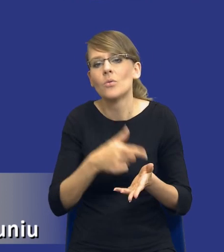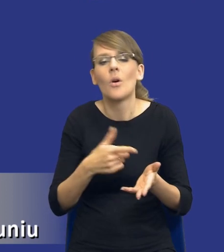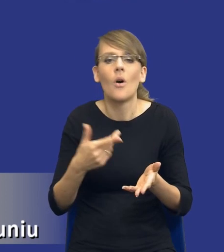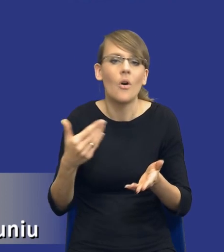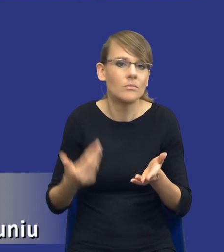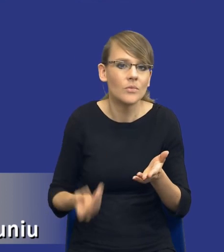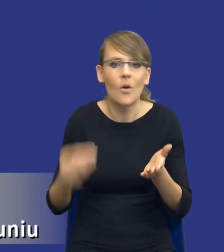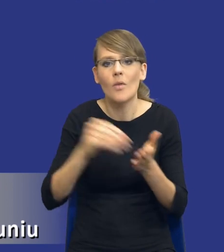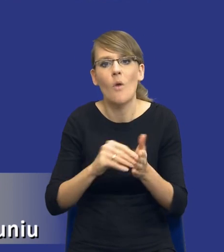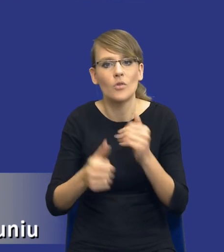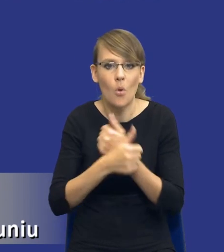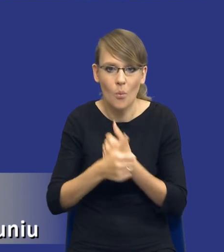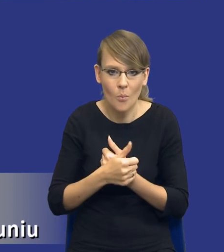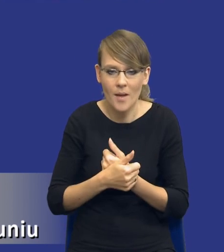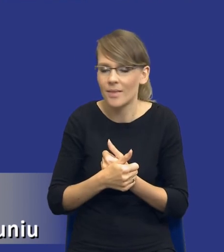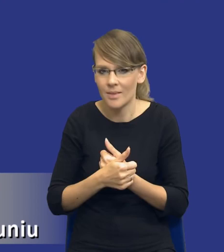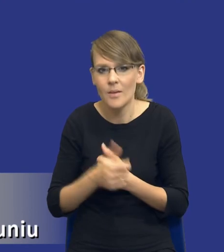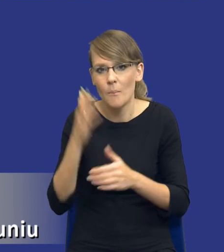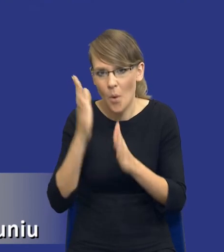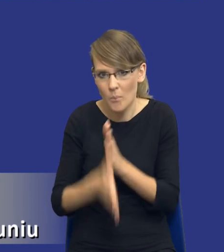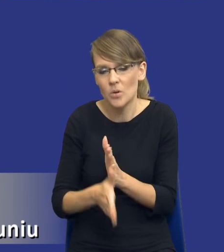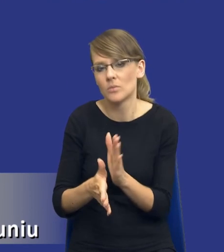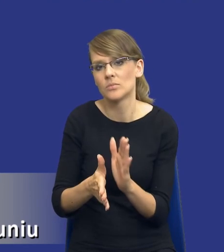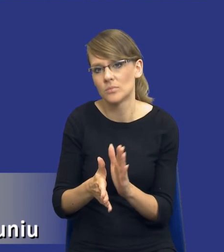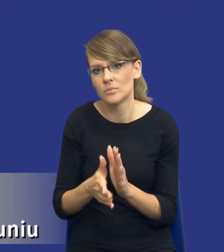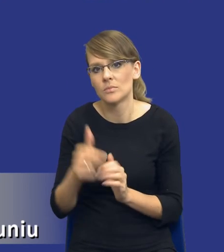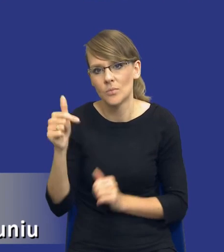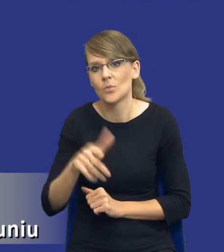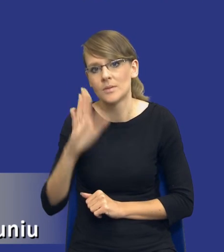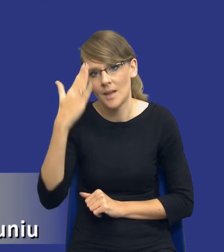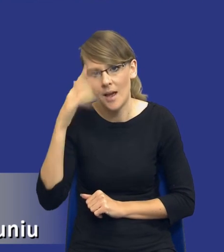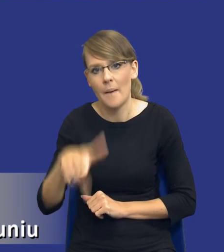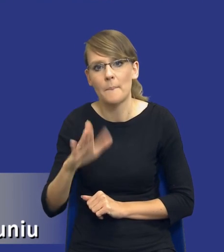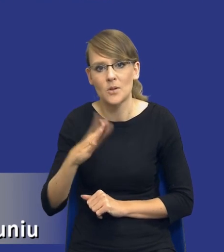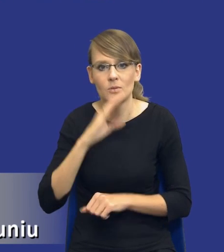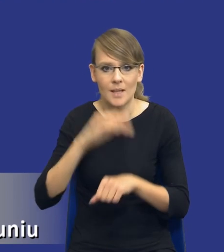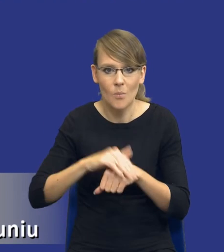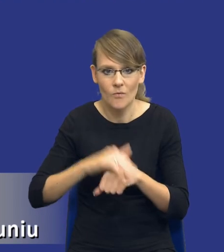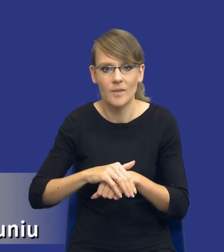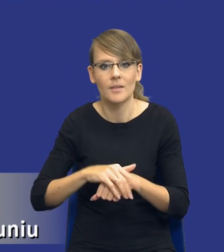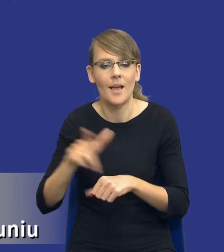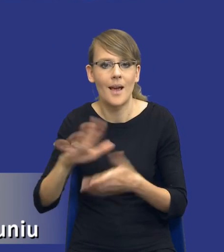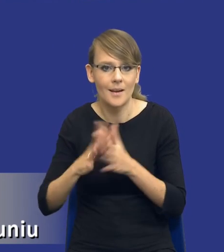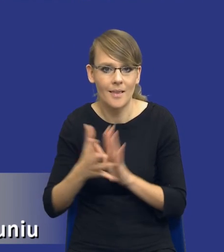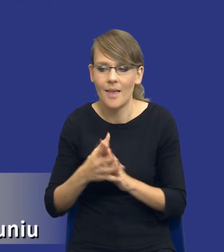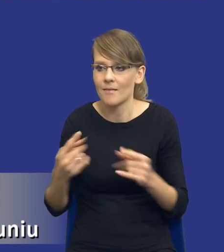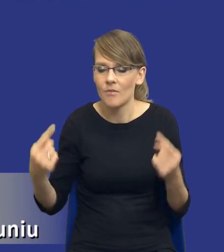tylko po prostu rzeczywiście zapoznali się z tym przedmiotem zamówienia, z tym rynkiem właściwym. Zidentyfikowali